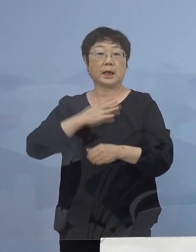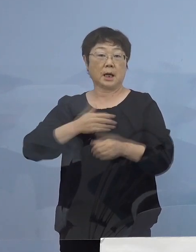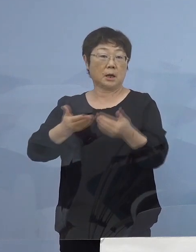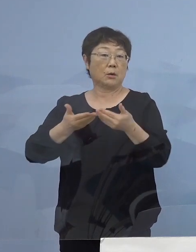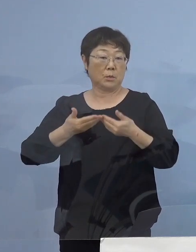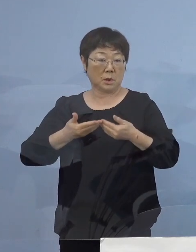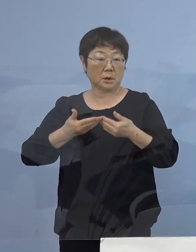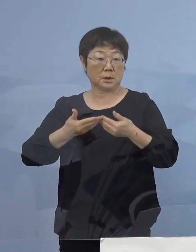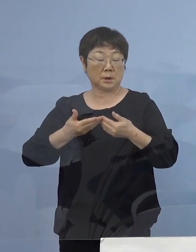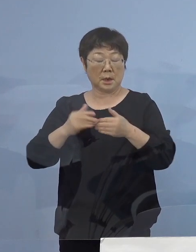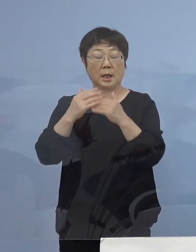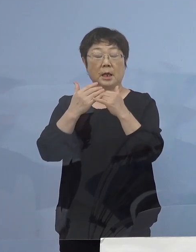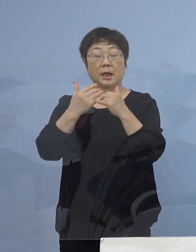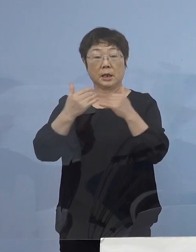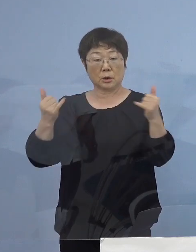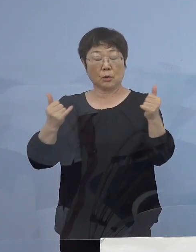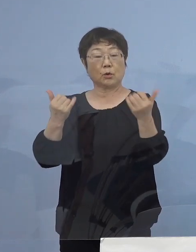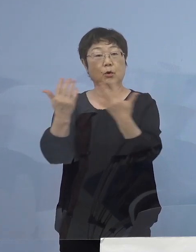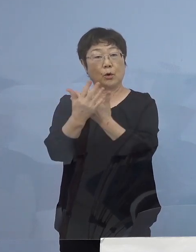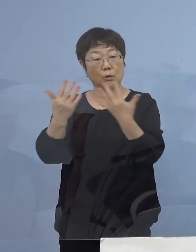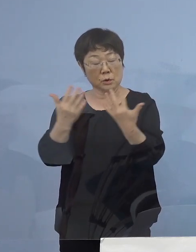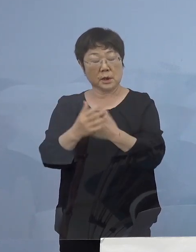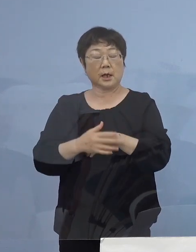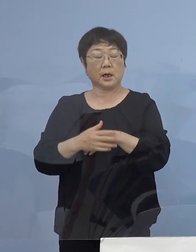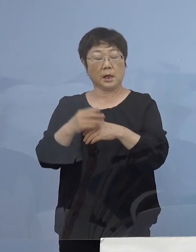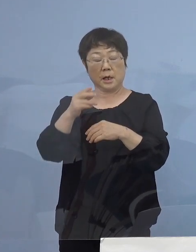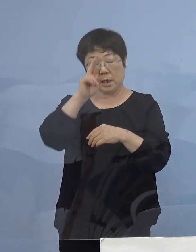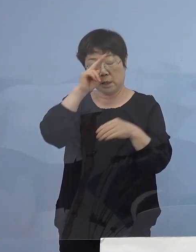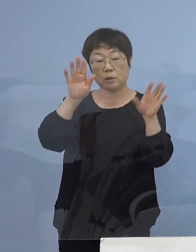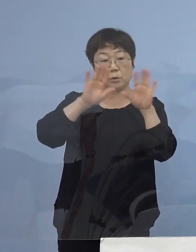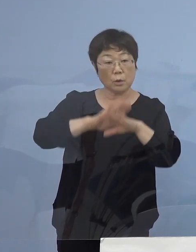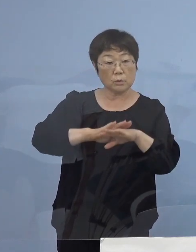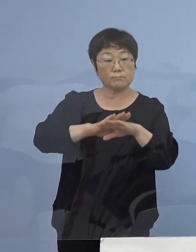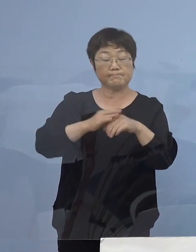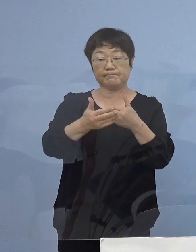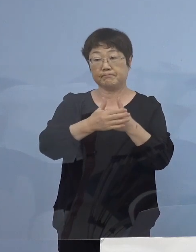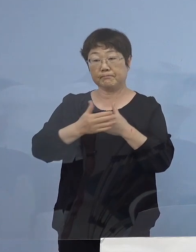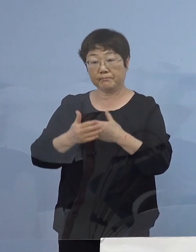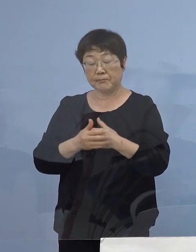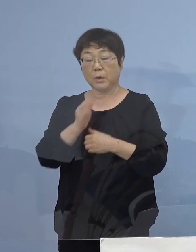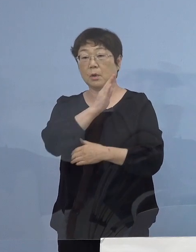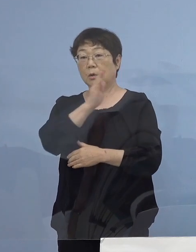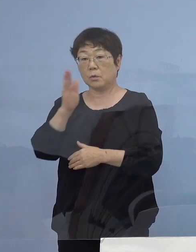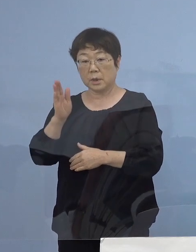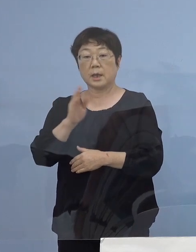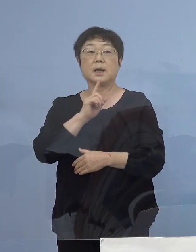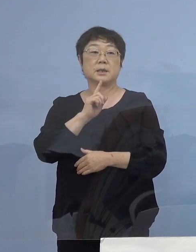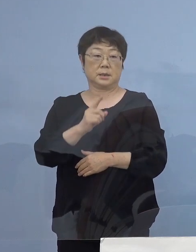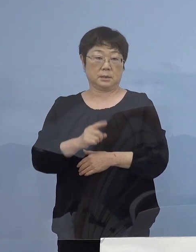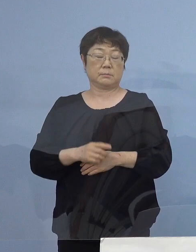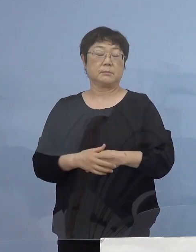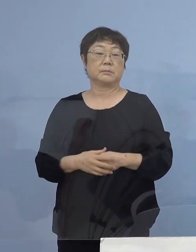人流の抑制、昼に夜に一層の ご協力 よろしくお願いを申し上げたいと存じます